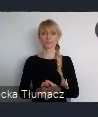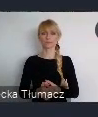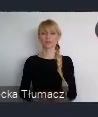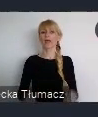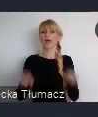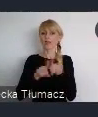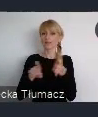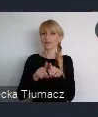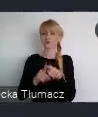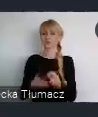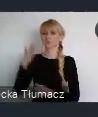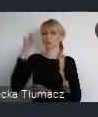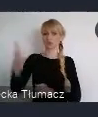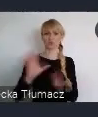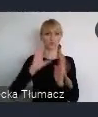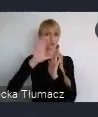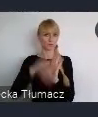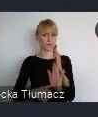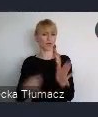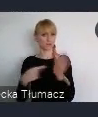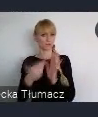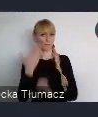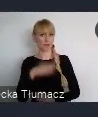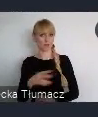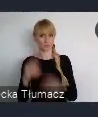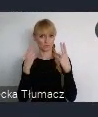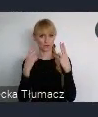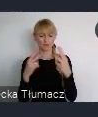Bo tak jest, wokół tego koncentruje się główny temat tego wydarzenia.